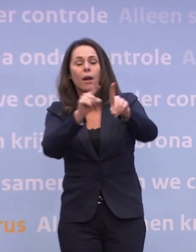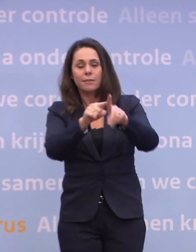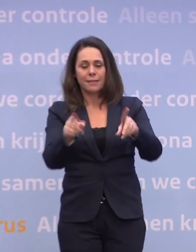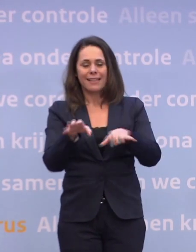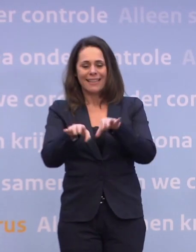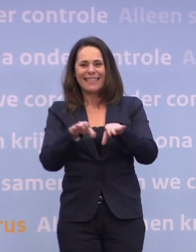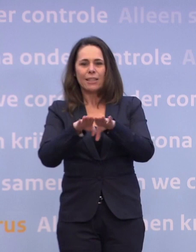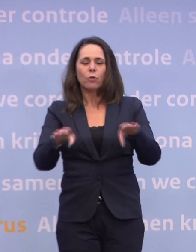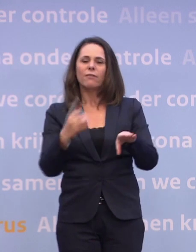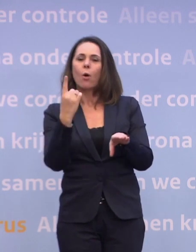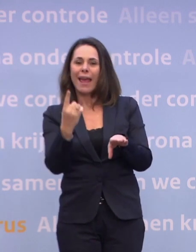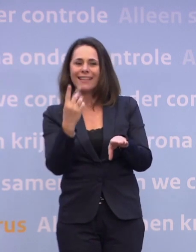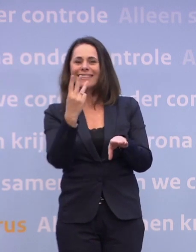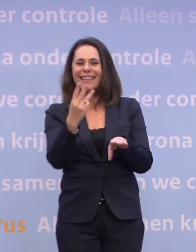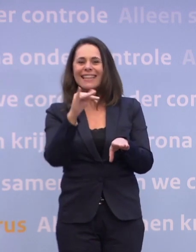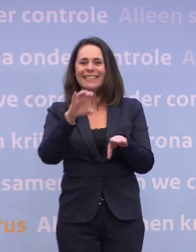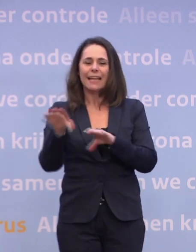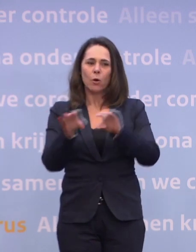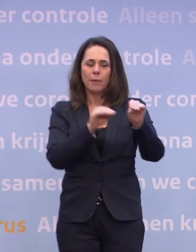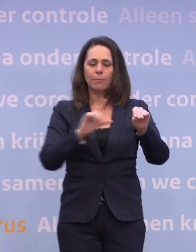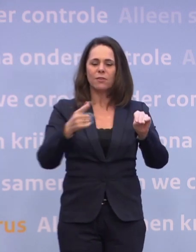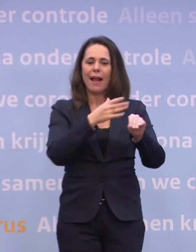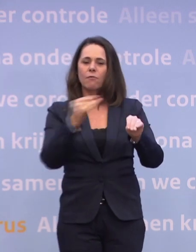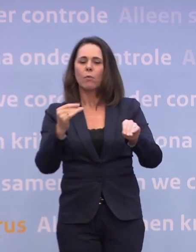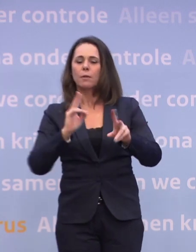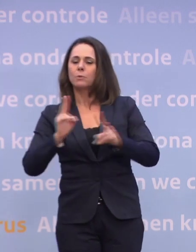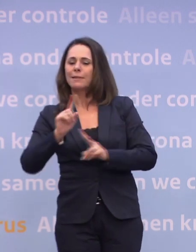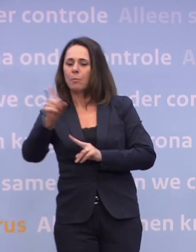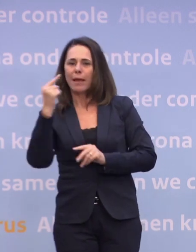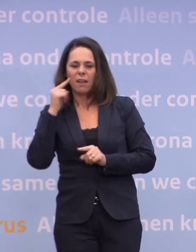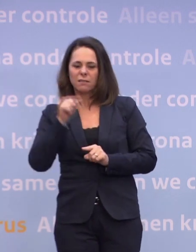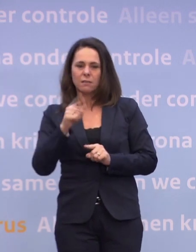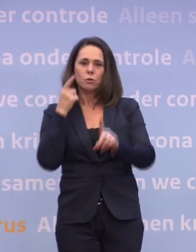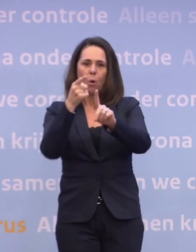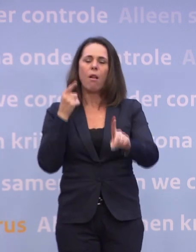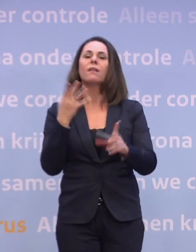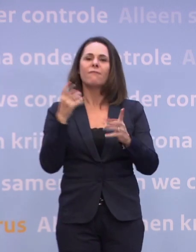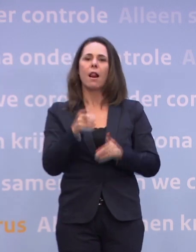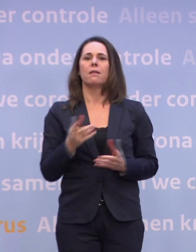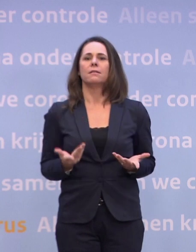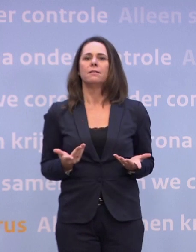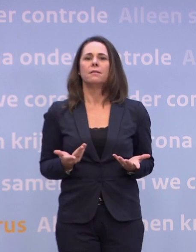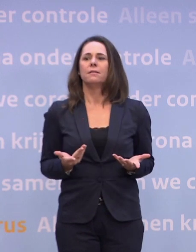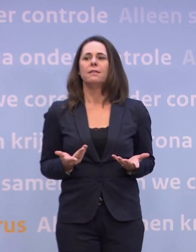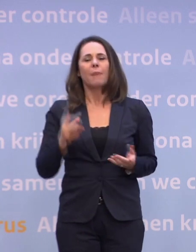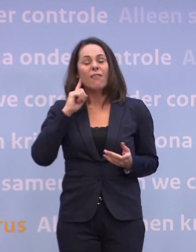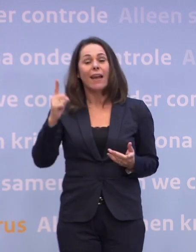Dat is drie ic-opnames, 1200, zoveel besmettingen per dag. Dat is waar we naartoe willen, dat willen we nog steeds. We weten alleen: dat gaat echt wel even duren.